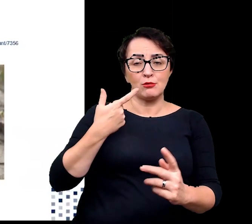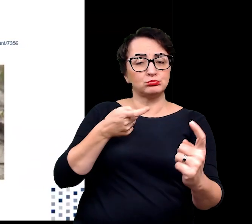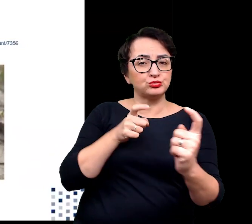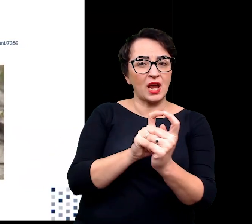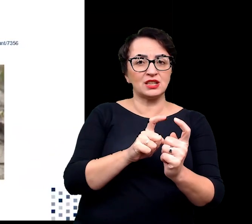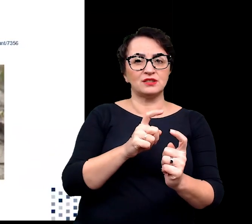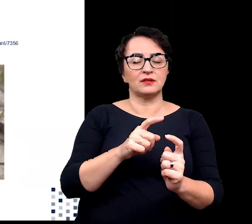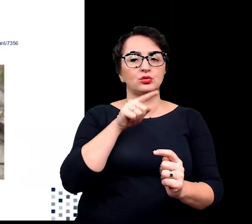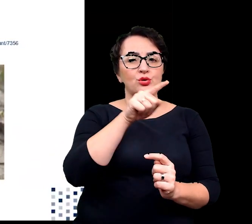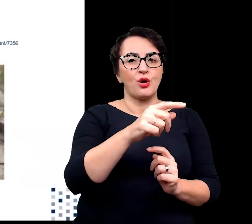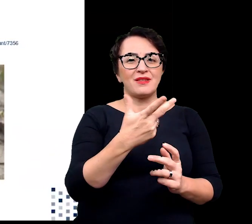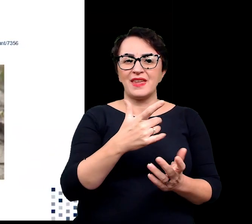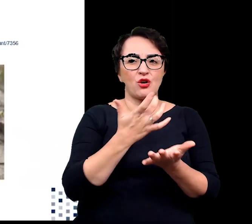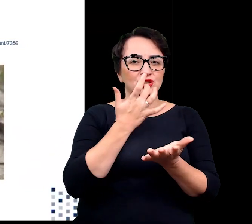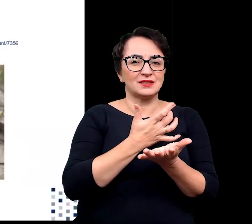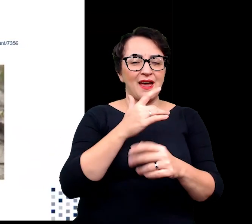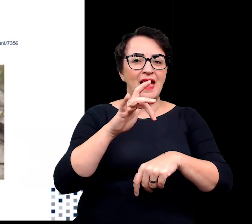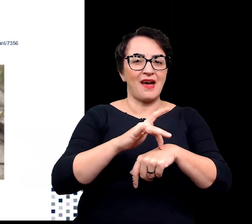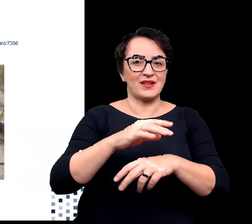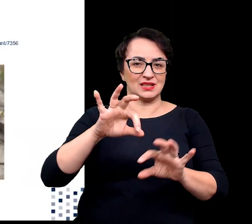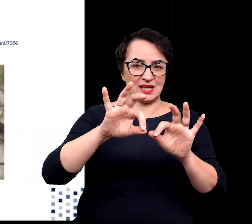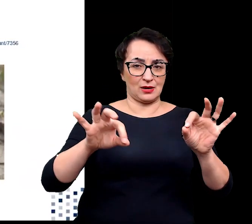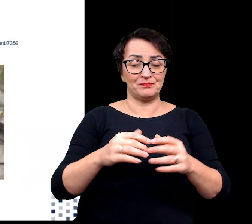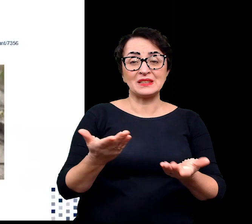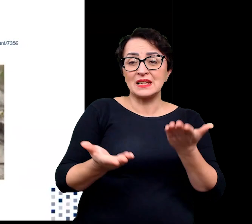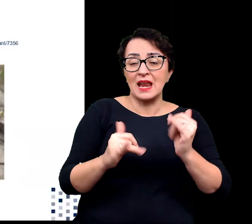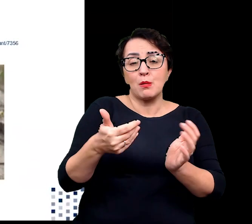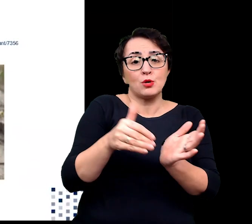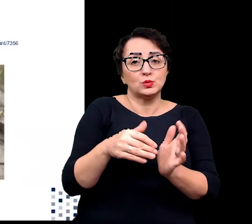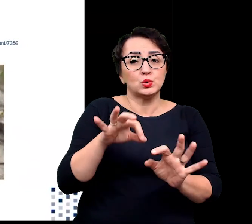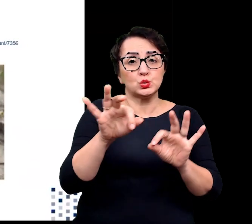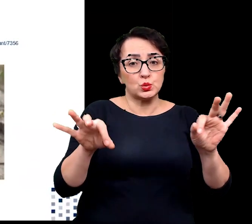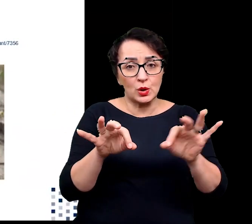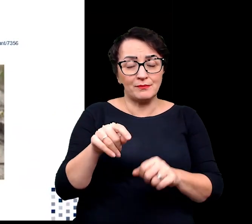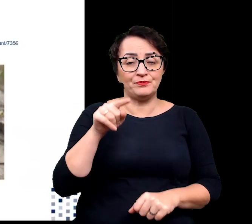W zależności od odporności i zapotrzebowania na sole rośliny halofitowe